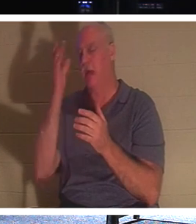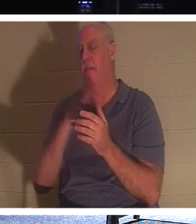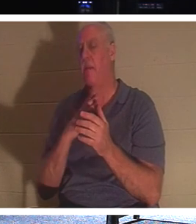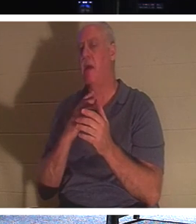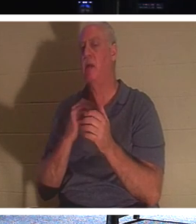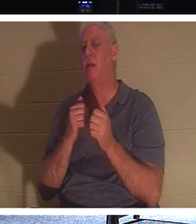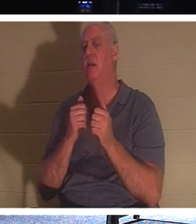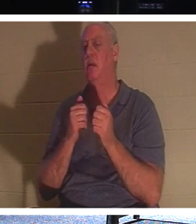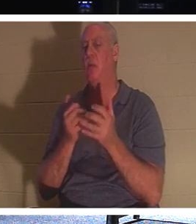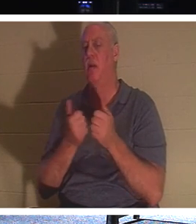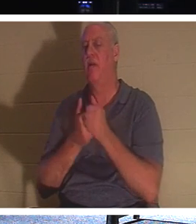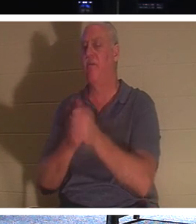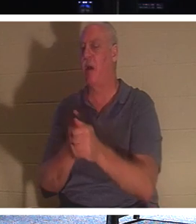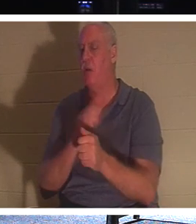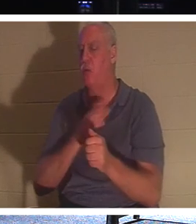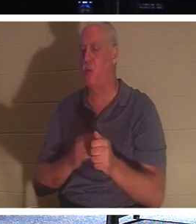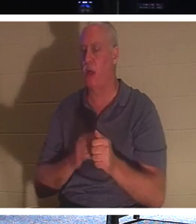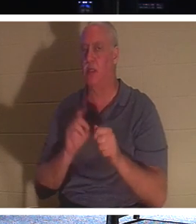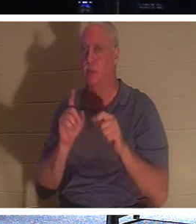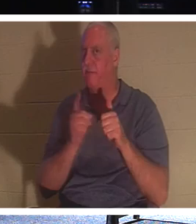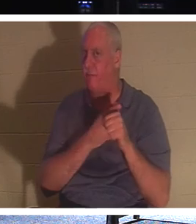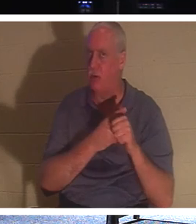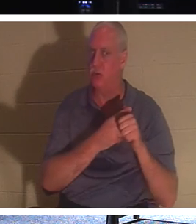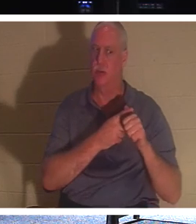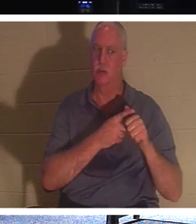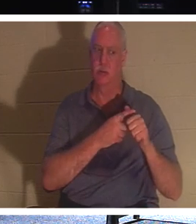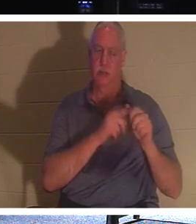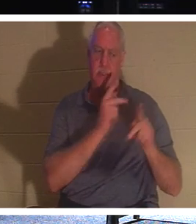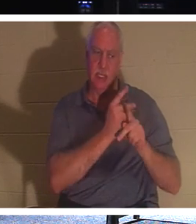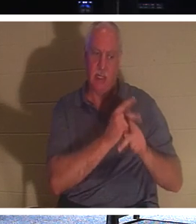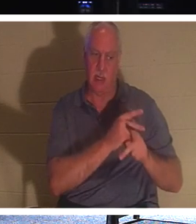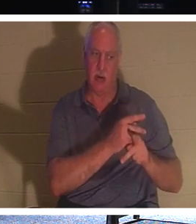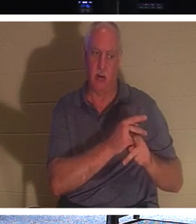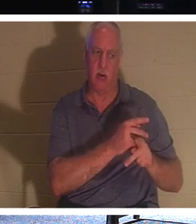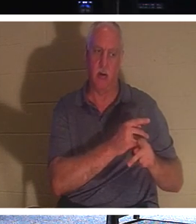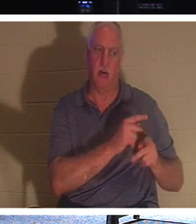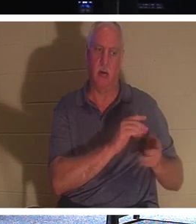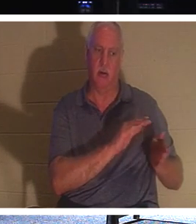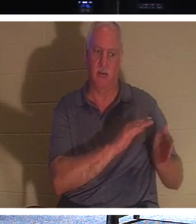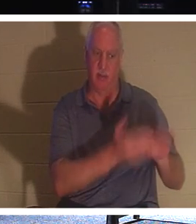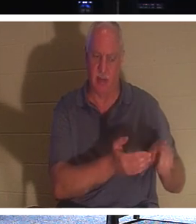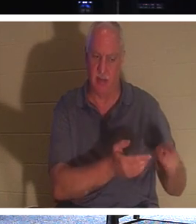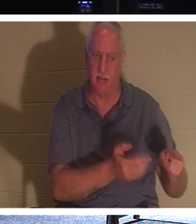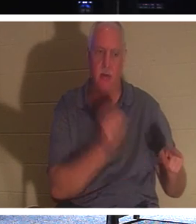「わたしに従いなさい。死者は自分の死者を葬らせなさい。」それについて考えたことはありますか？死んだ人はどうして